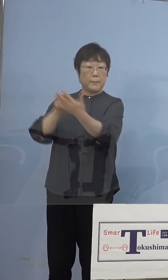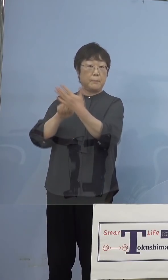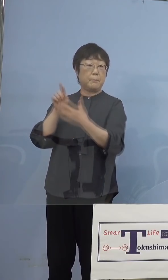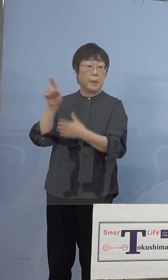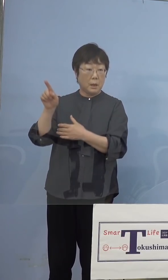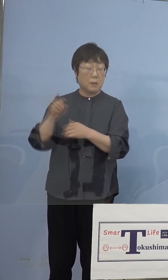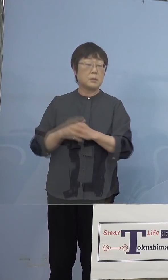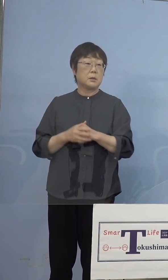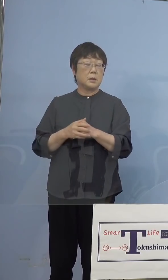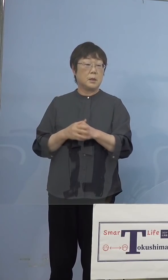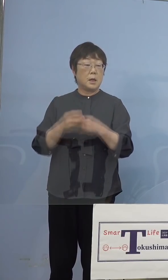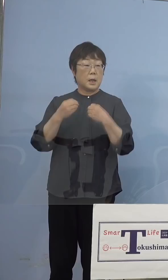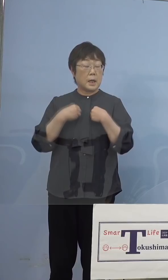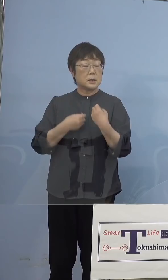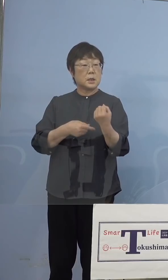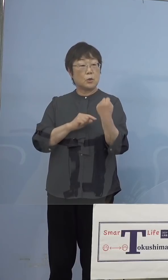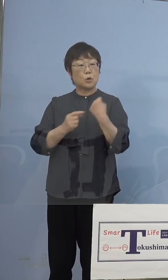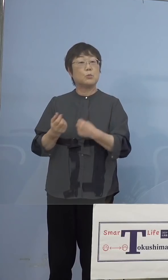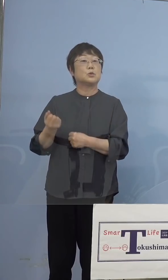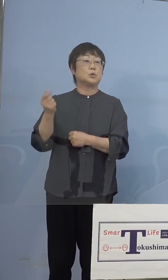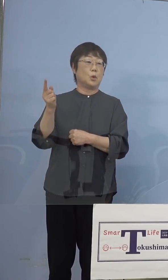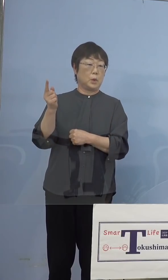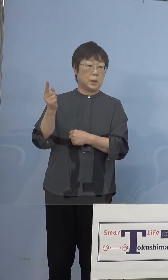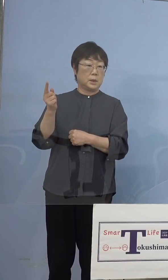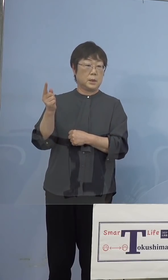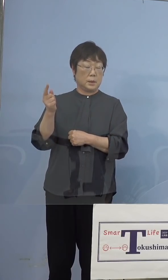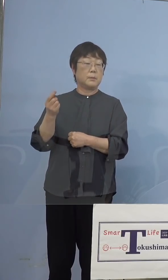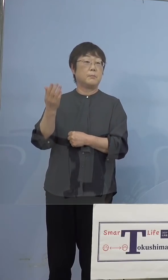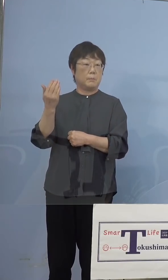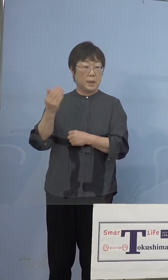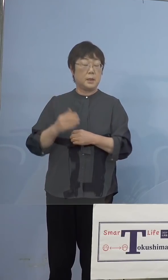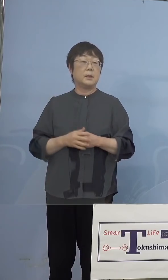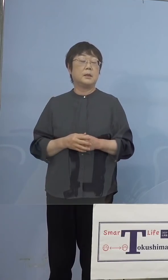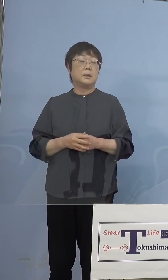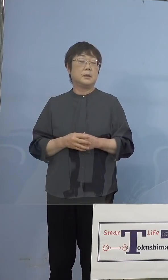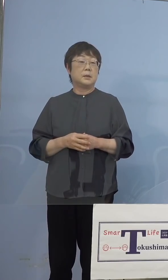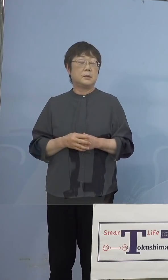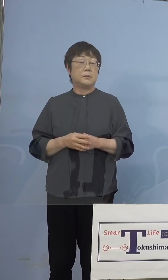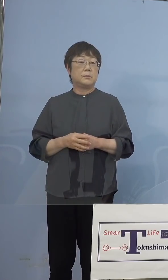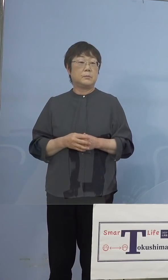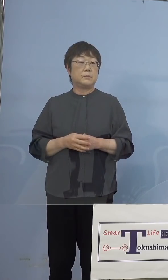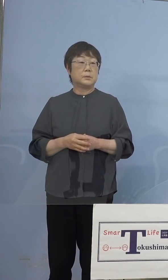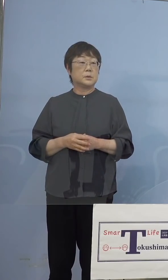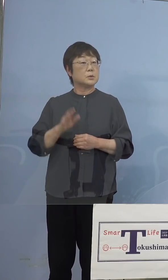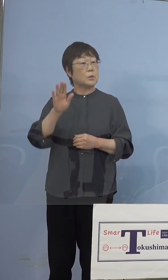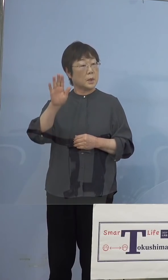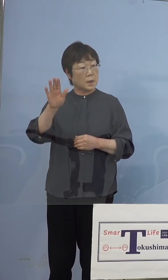また感染力が強いらしいとあった ものですから、その後からは毎回